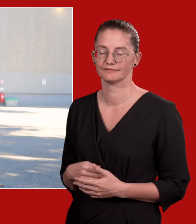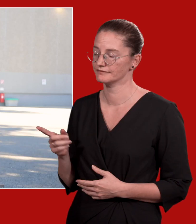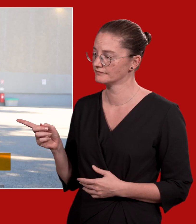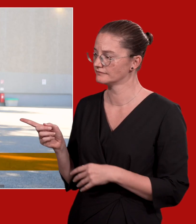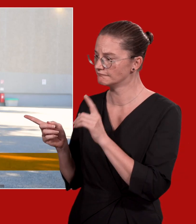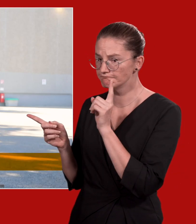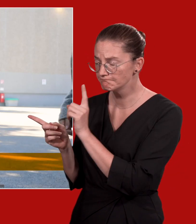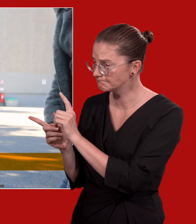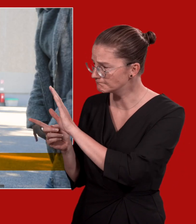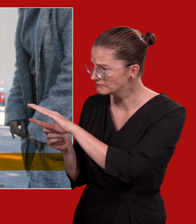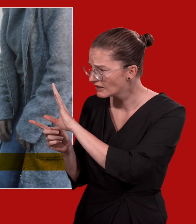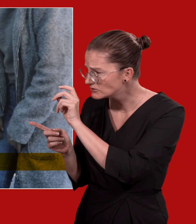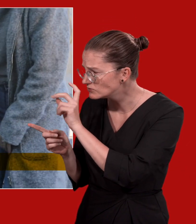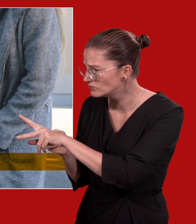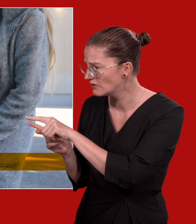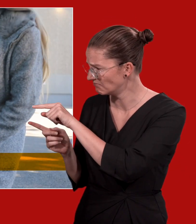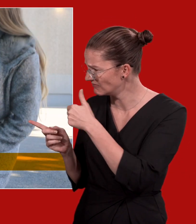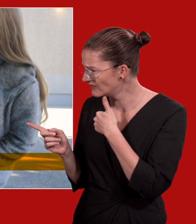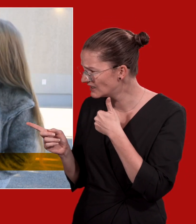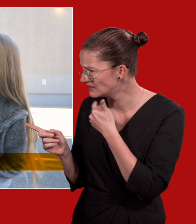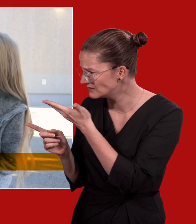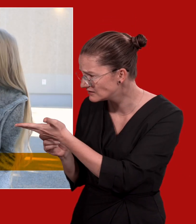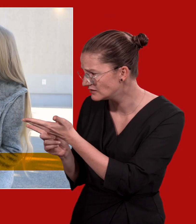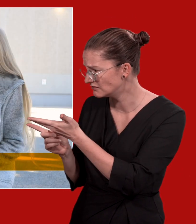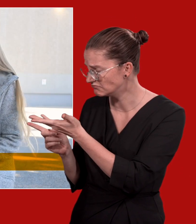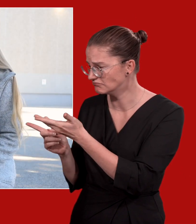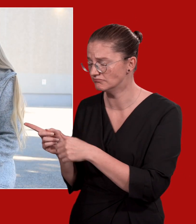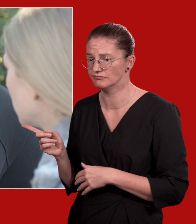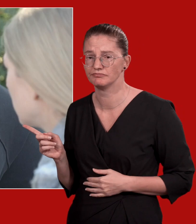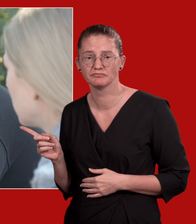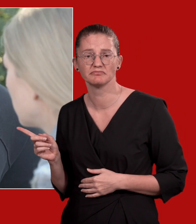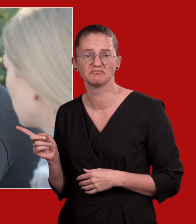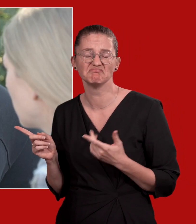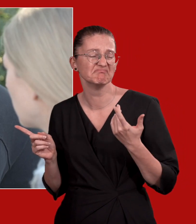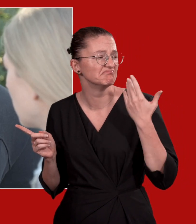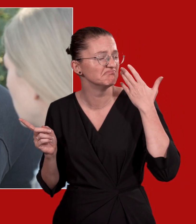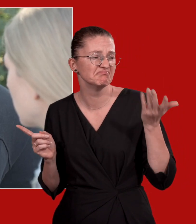Hey, ist alles okay bei dir? Wie geht's dir? Keine Ahnung, es ist alles schwierig.